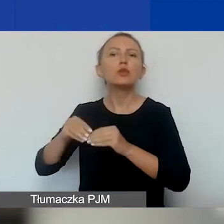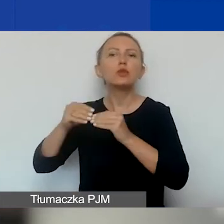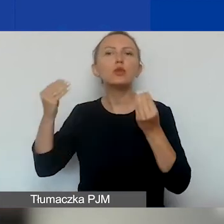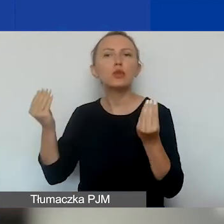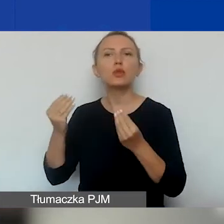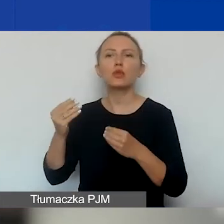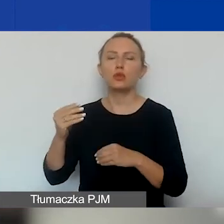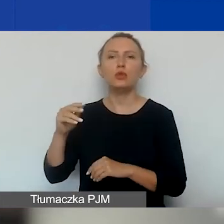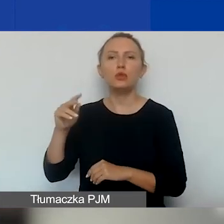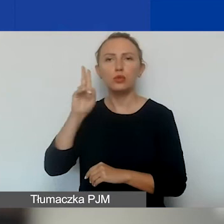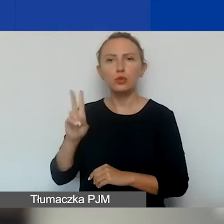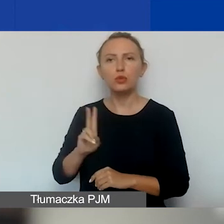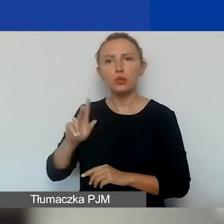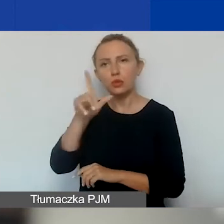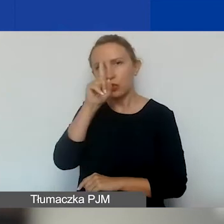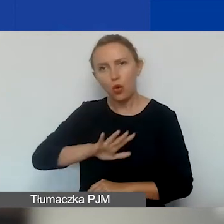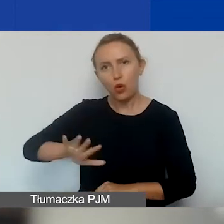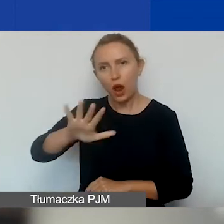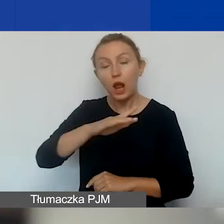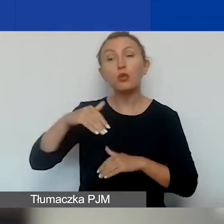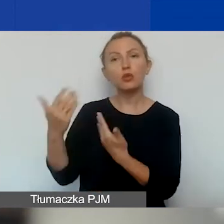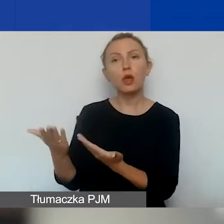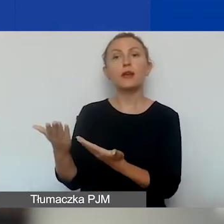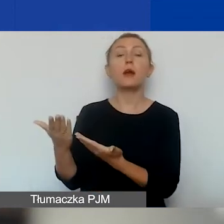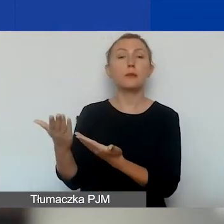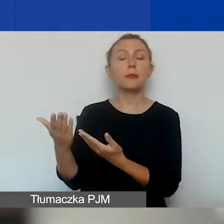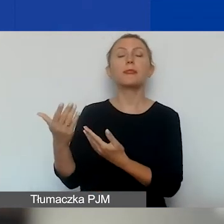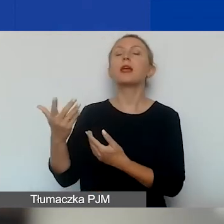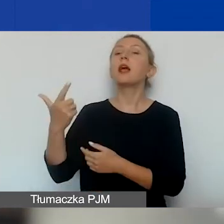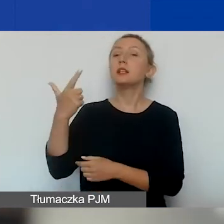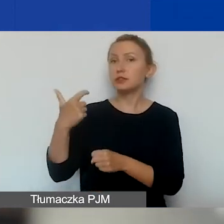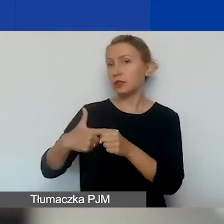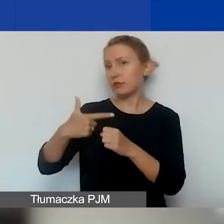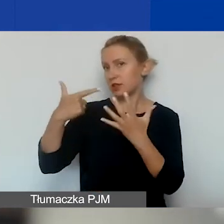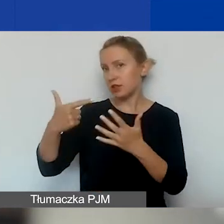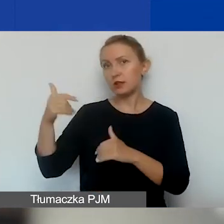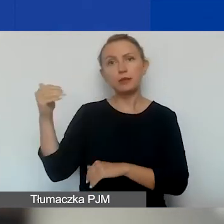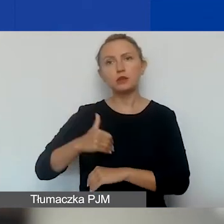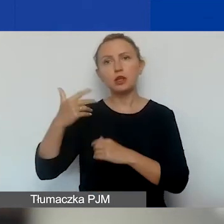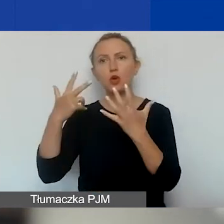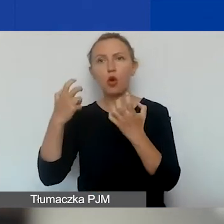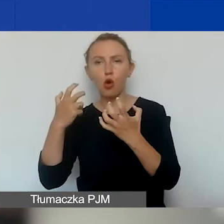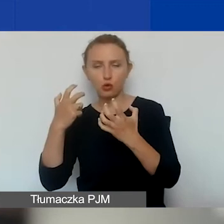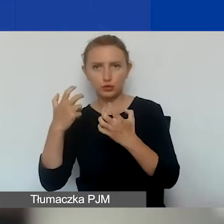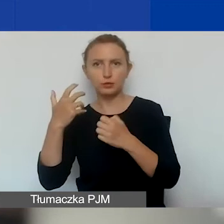Tutaj przeznaczamy na ten obszar kwotę 227 850 euro.